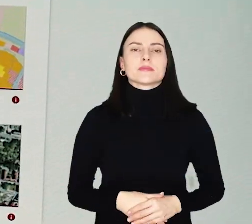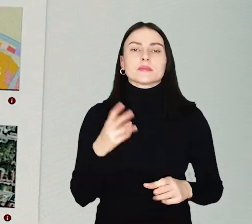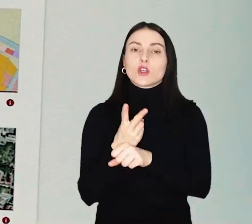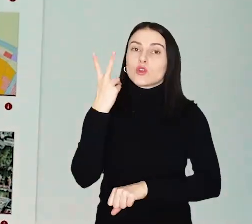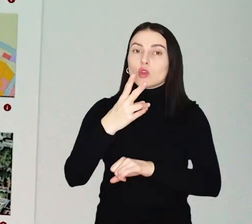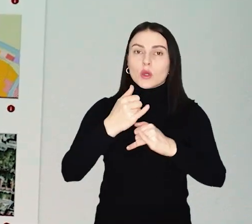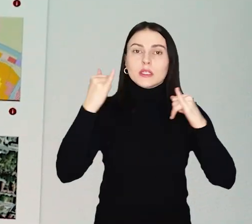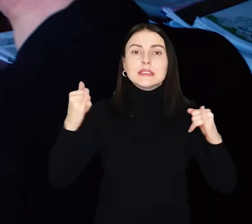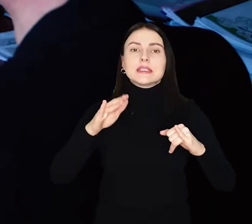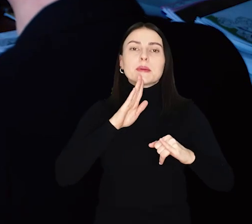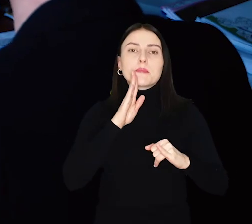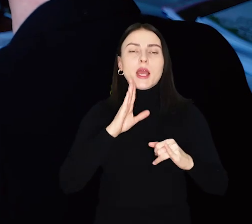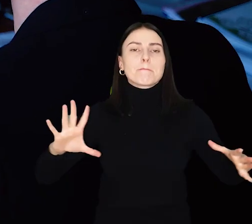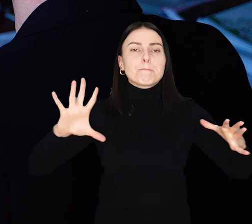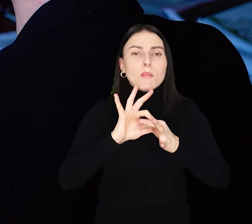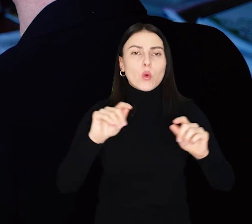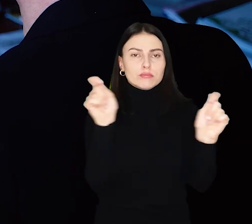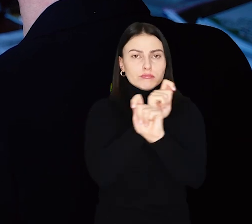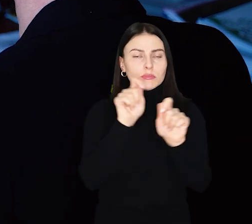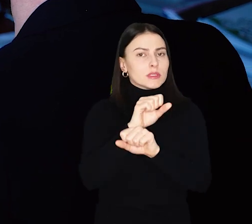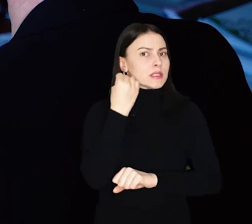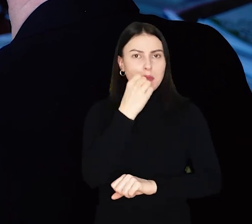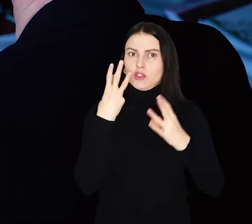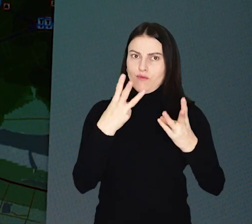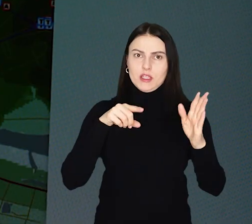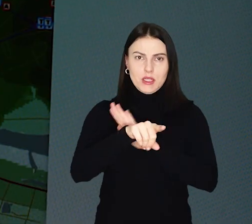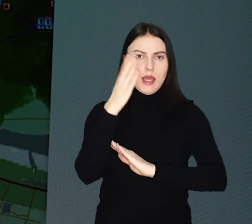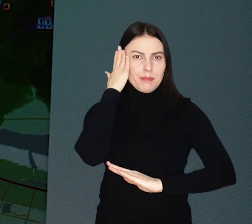Dostęp do infrastruktury komunikacyjnej to ważna sprawa dla mieszkańców miast.